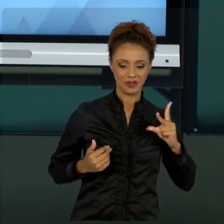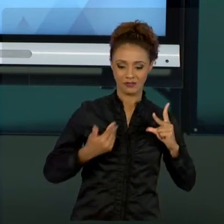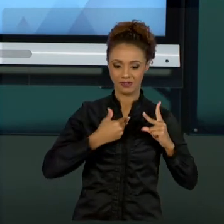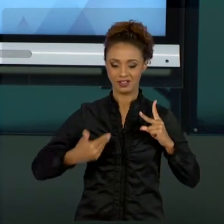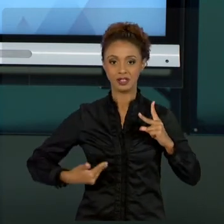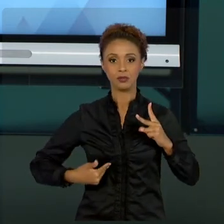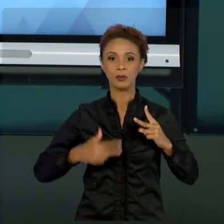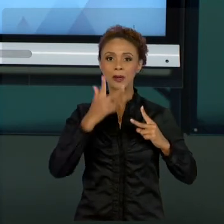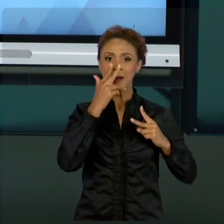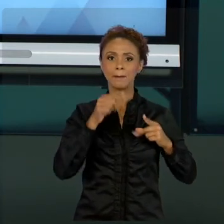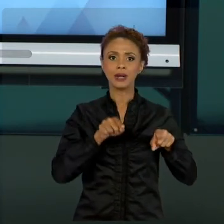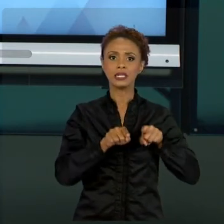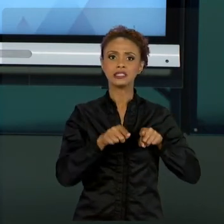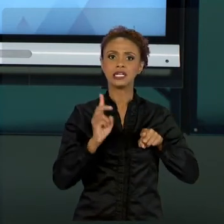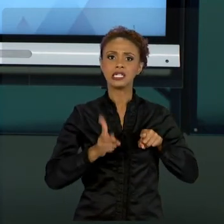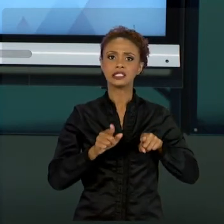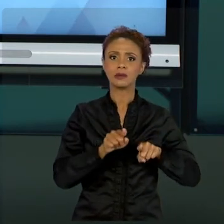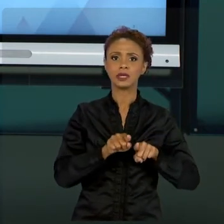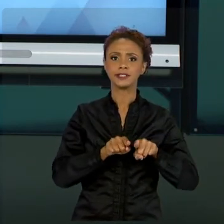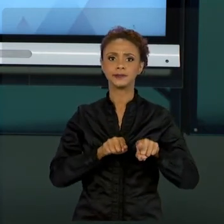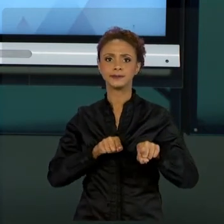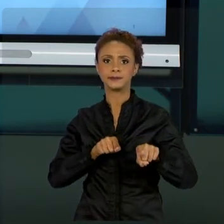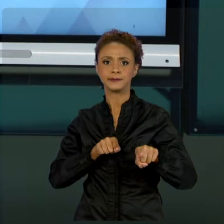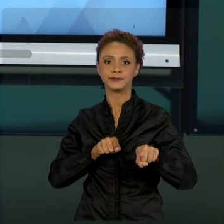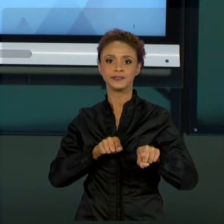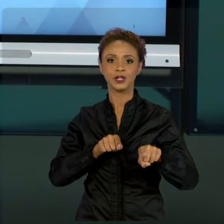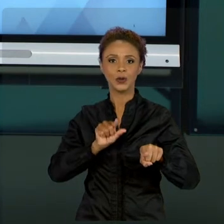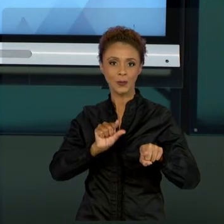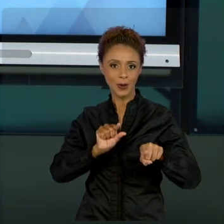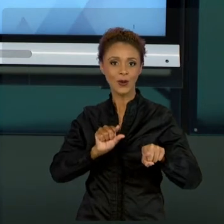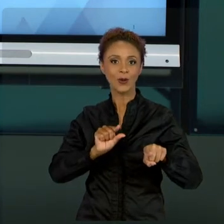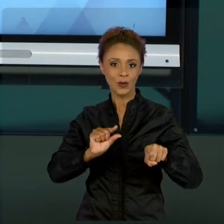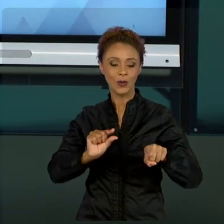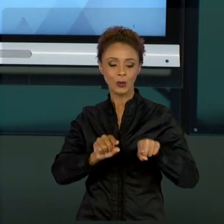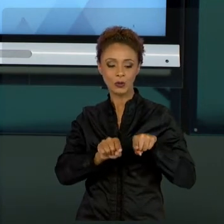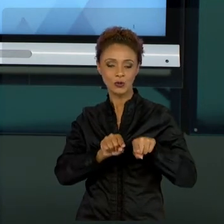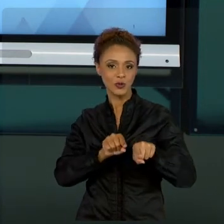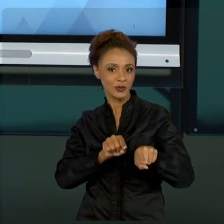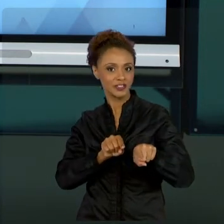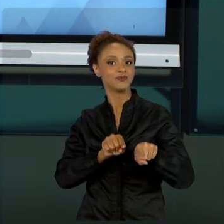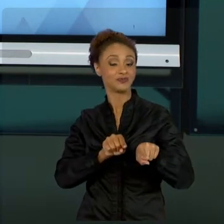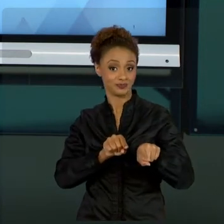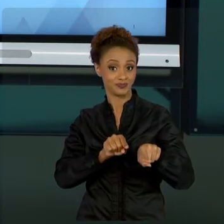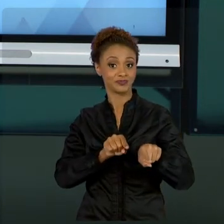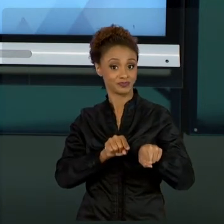PORTANTO, AS DIFICULDADES QUE ELES TÊM SÃO UM POUCO DIFERENTES DA QUE NÓS TEMOS NO SETOR